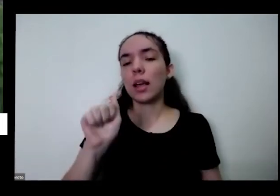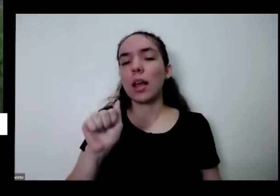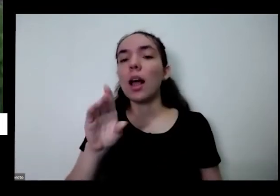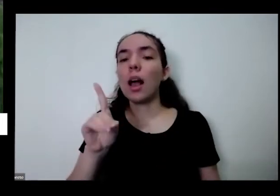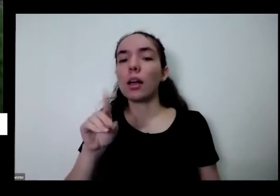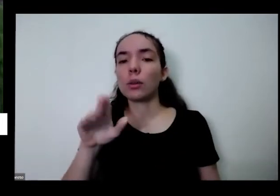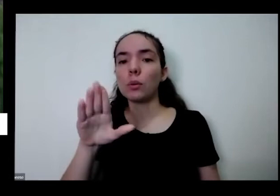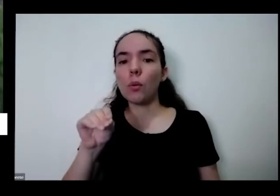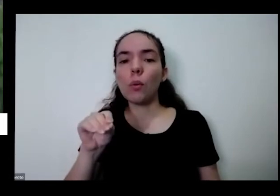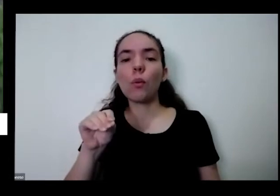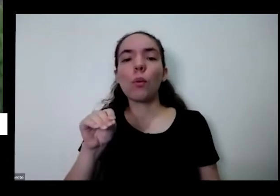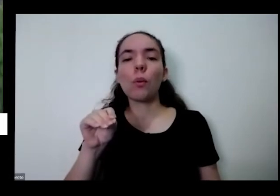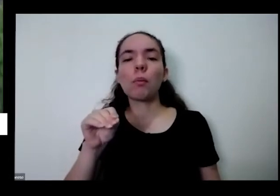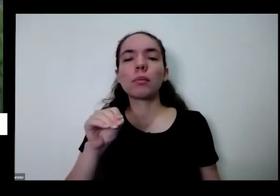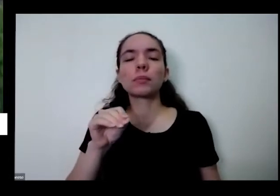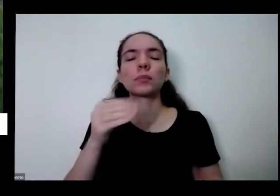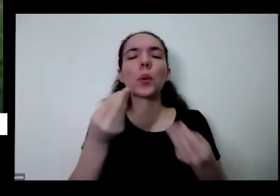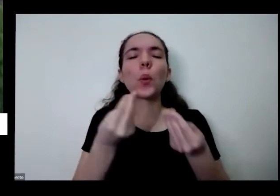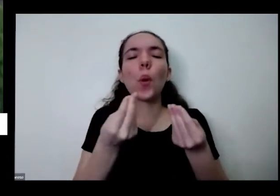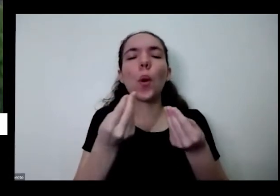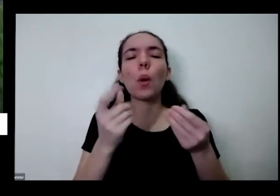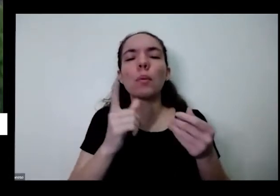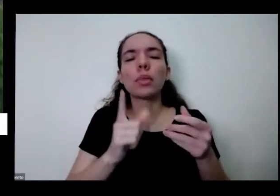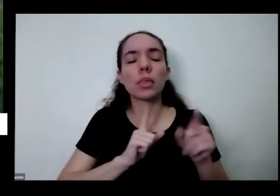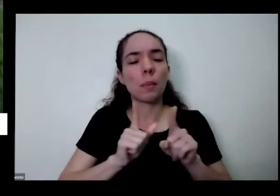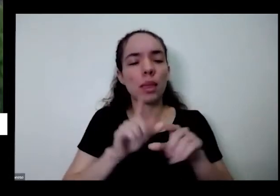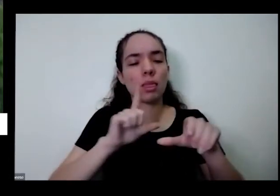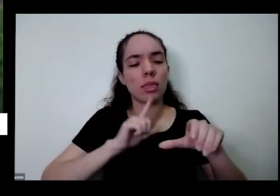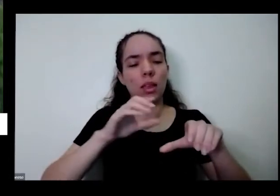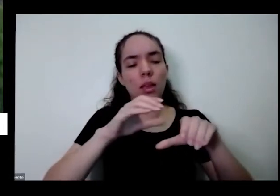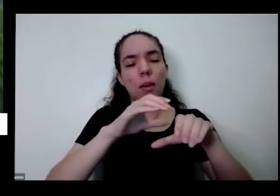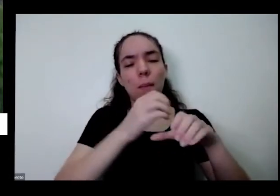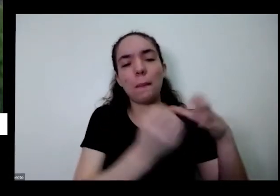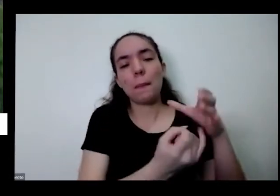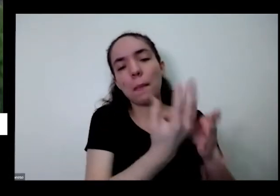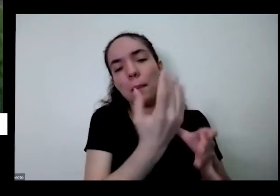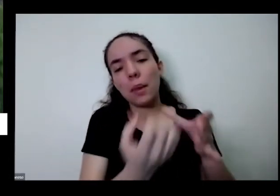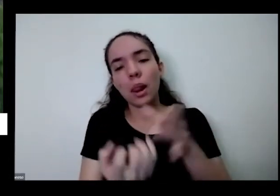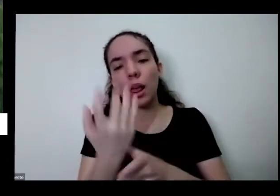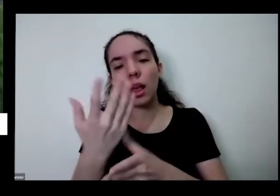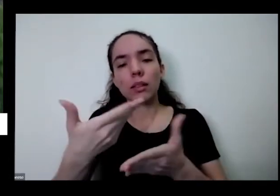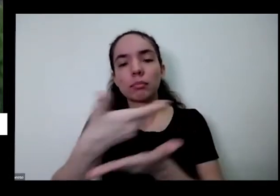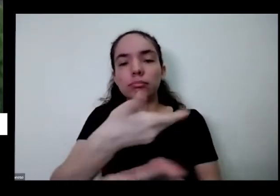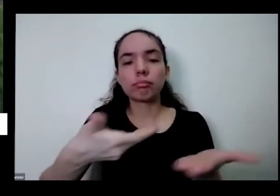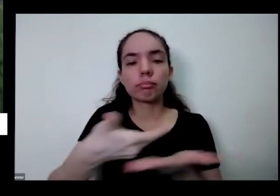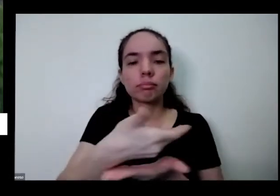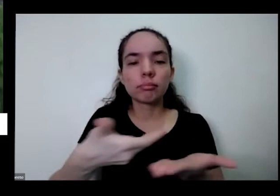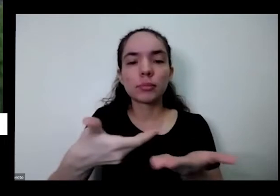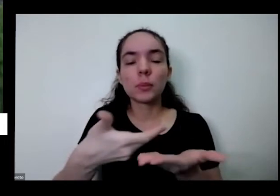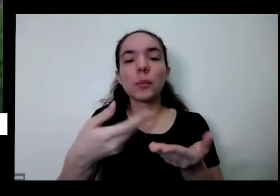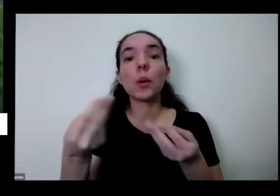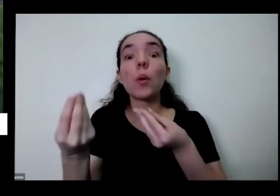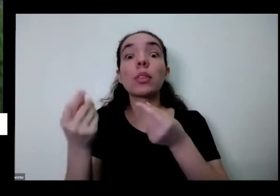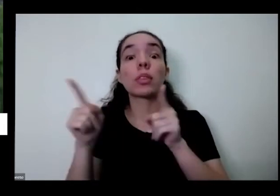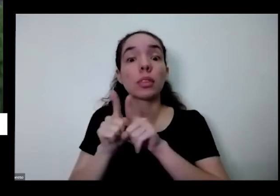mas essa questão do consórcio de plantas sobre plantar a semente então todos esses vídeos estão